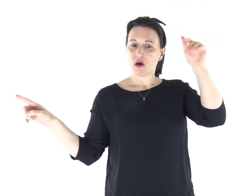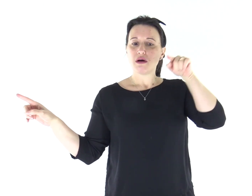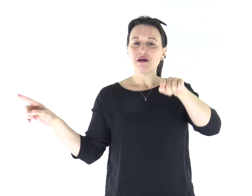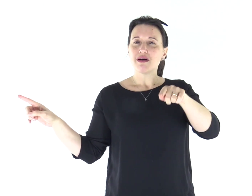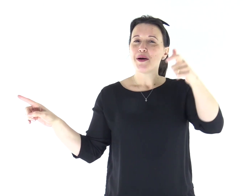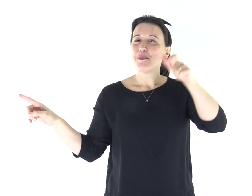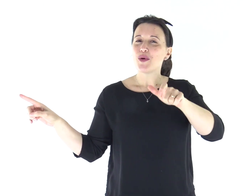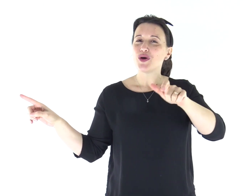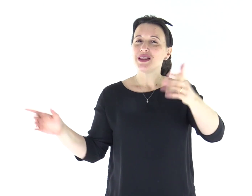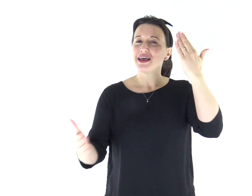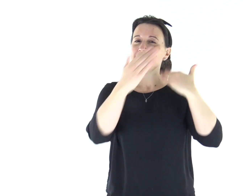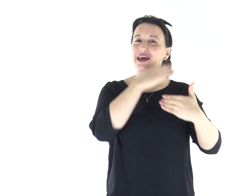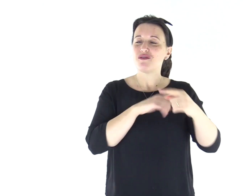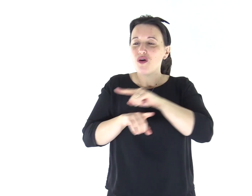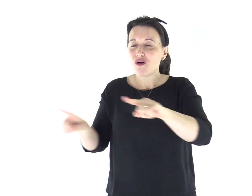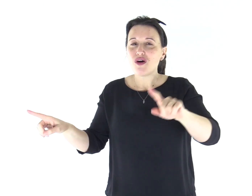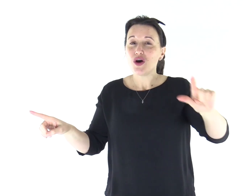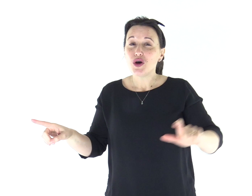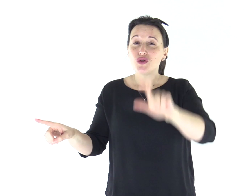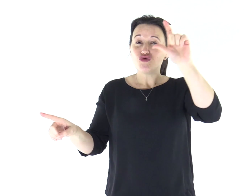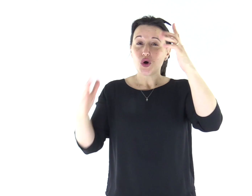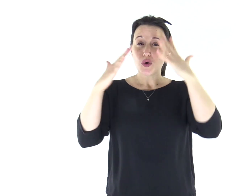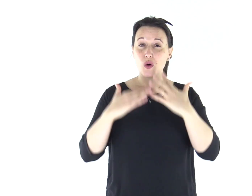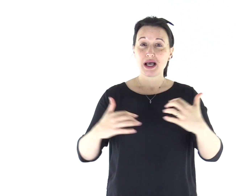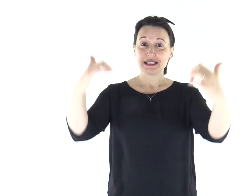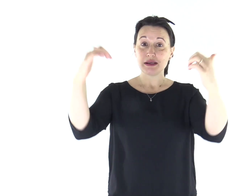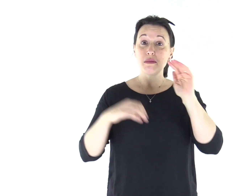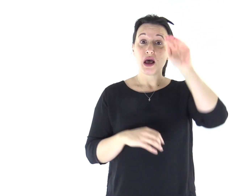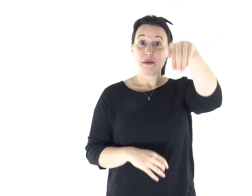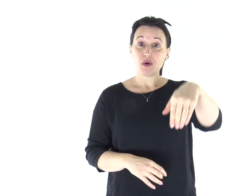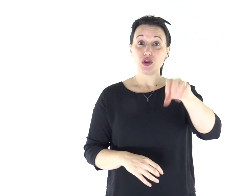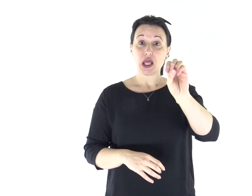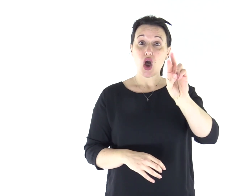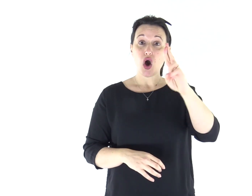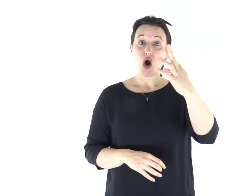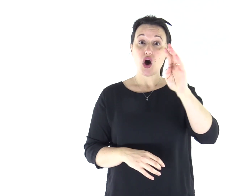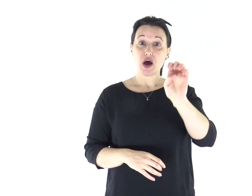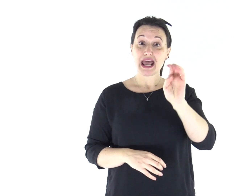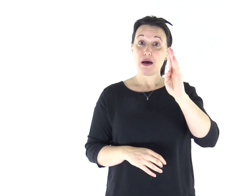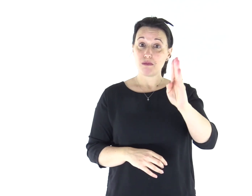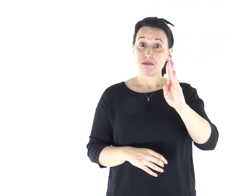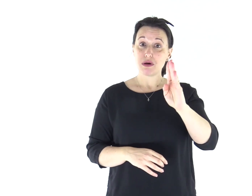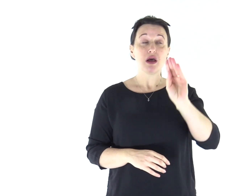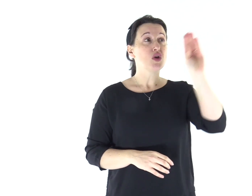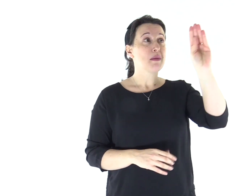Avrai così quanto hai chiesto al Signore, tuo Dio, sull'Oreb, il giorno dell'assemblea,